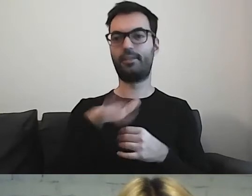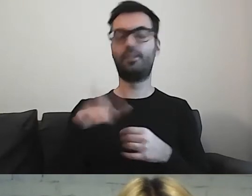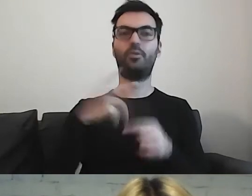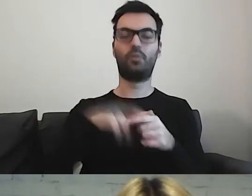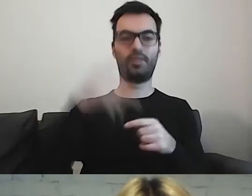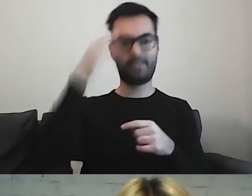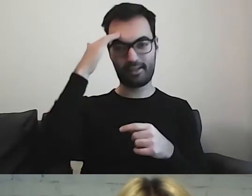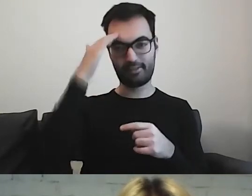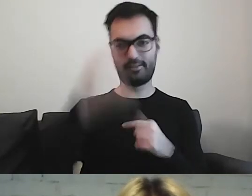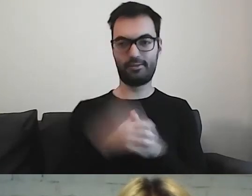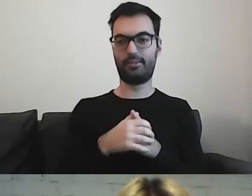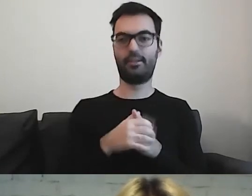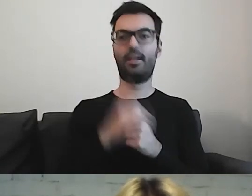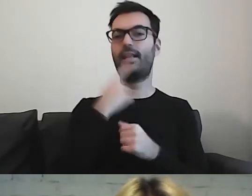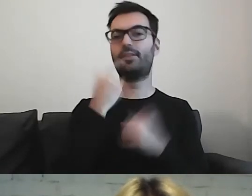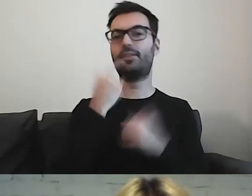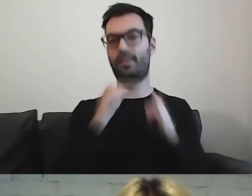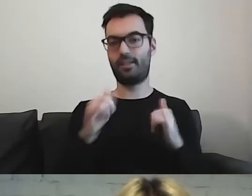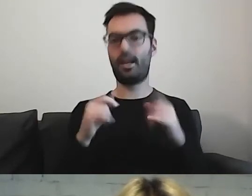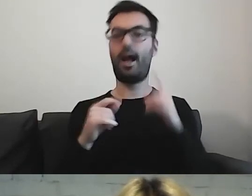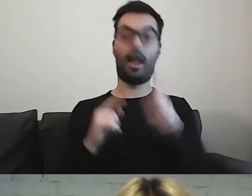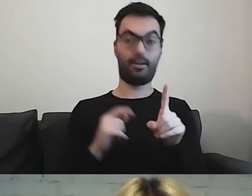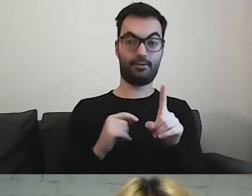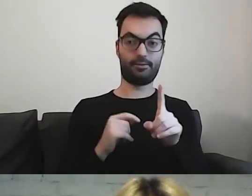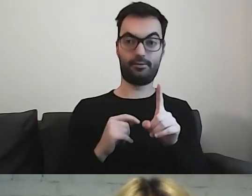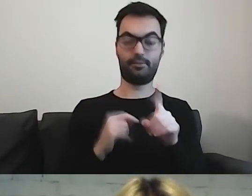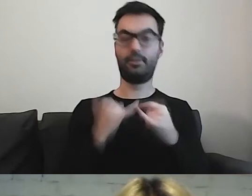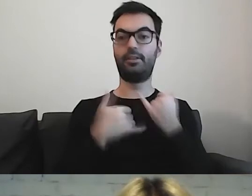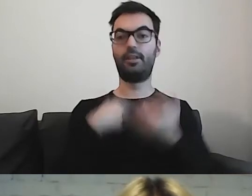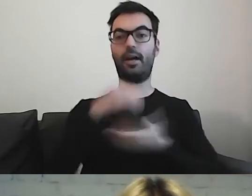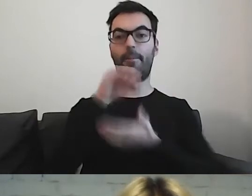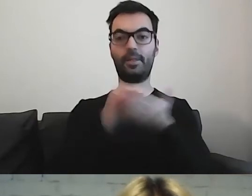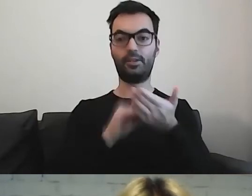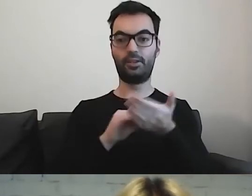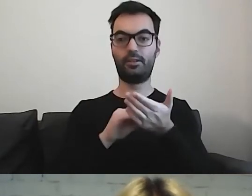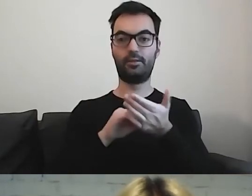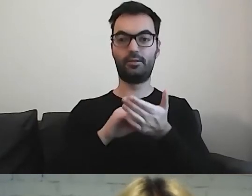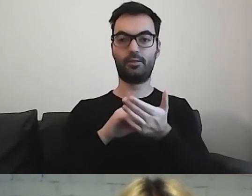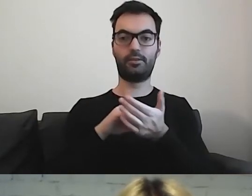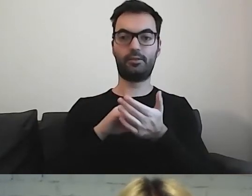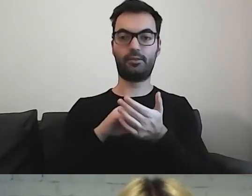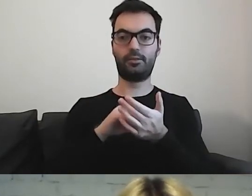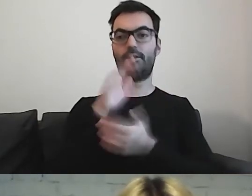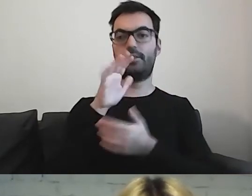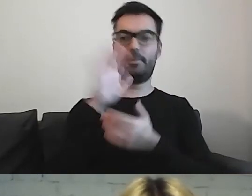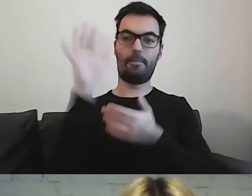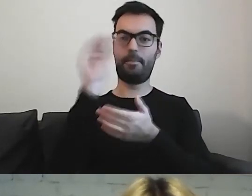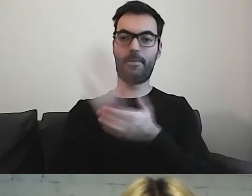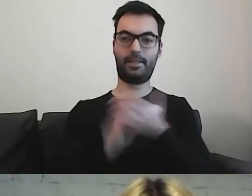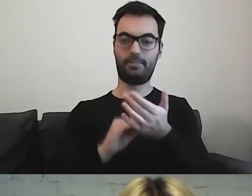I trochę inny język. Ale jeżeli będę pisała pisma dla dorosłych,